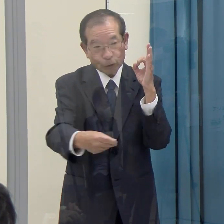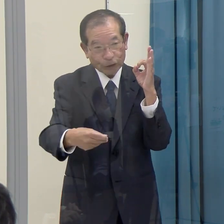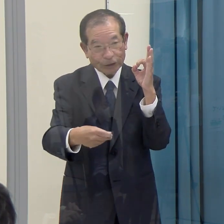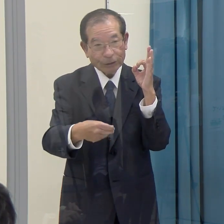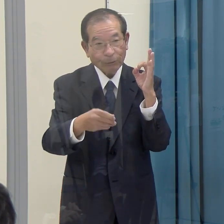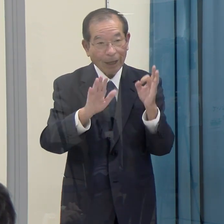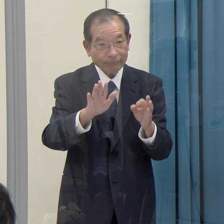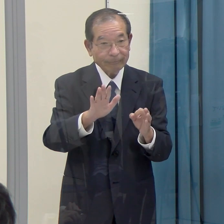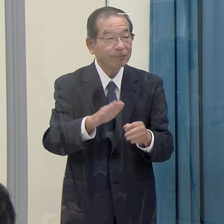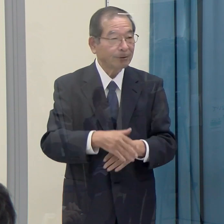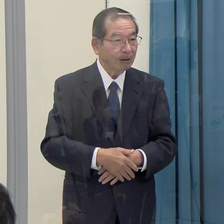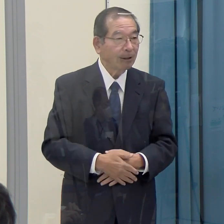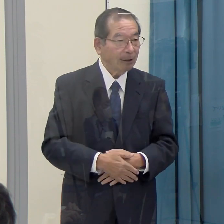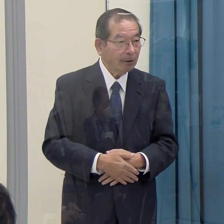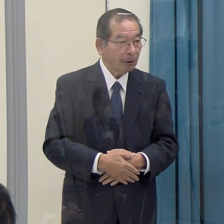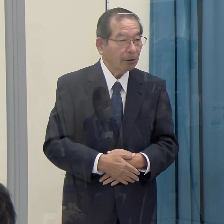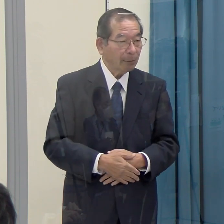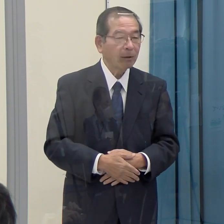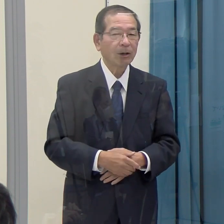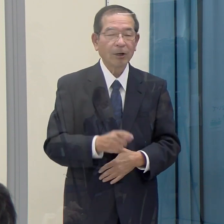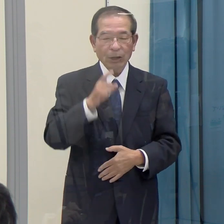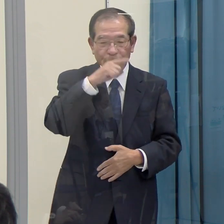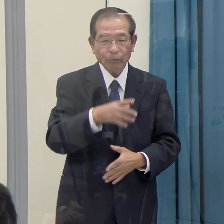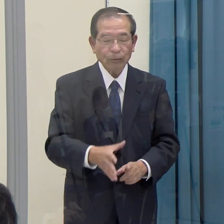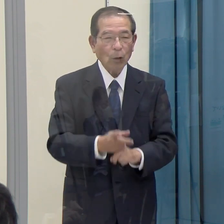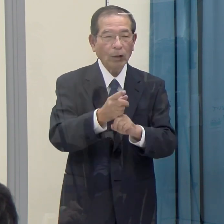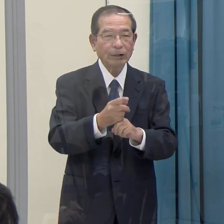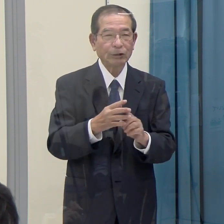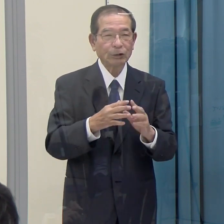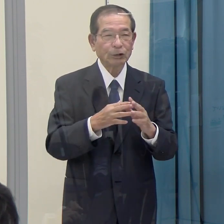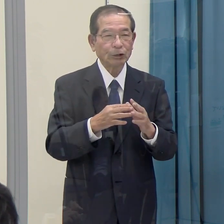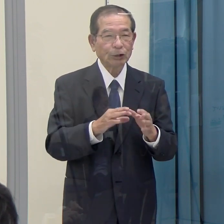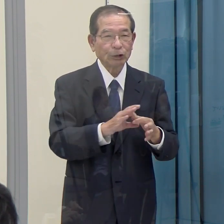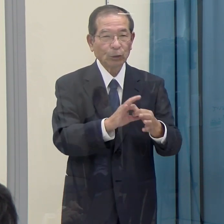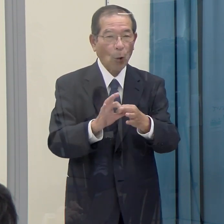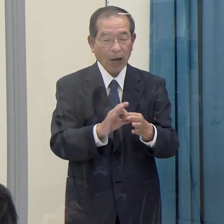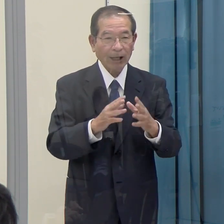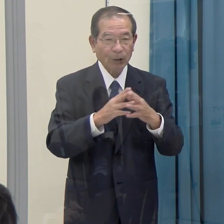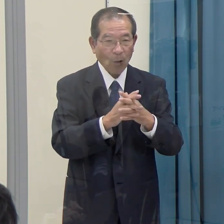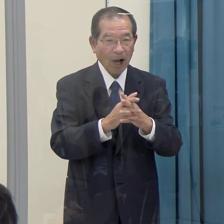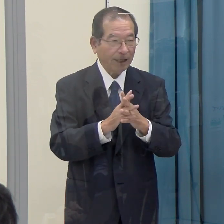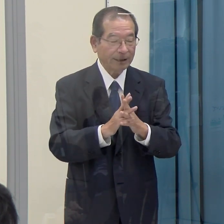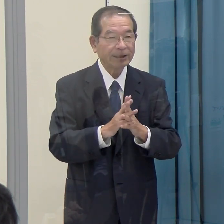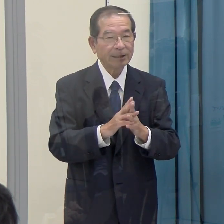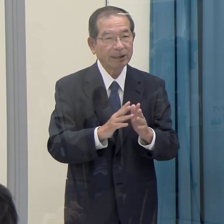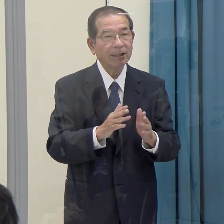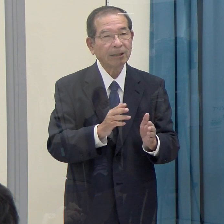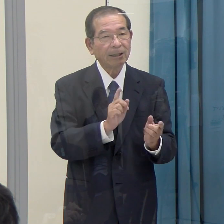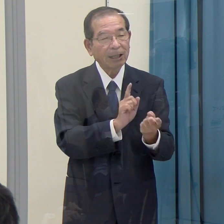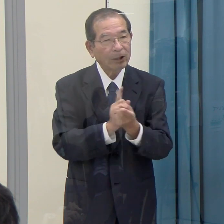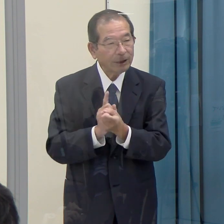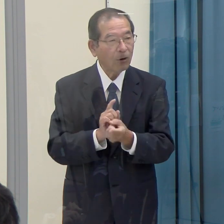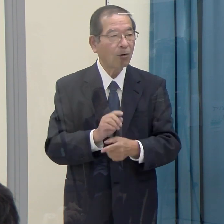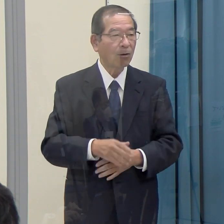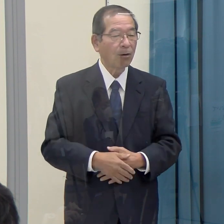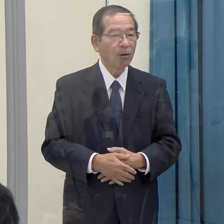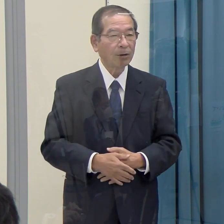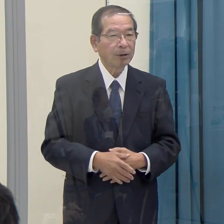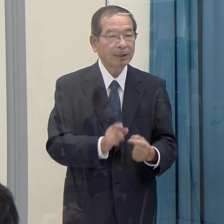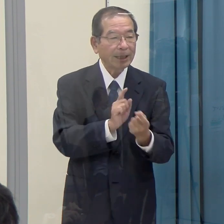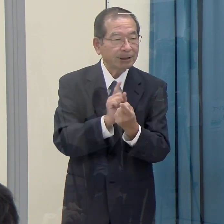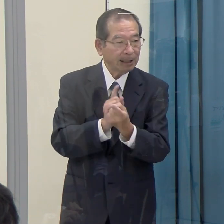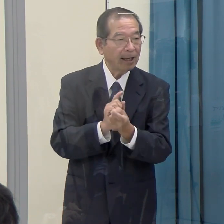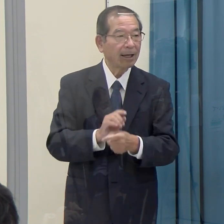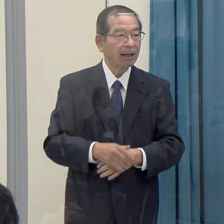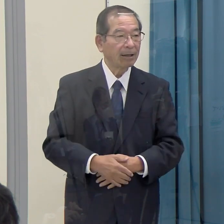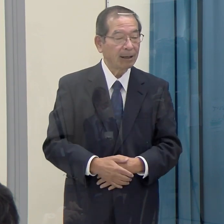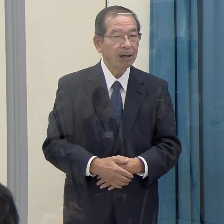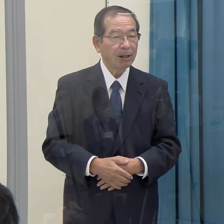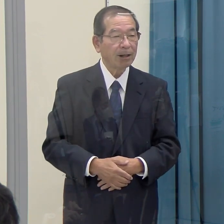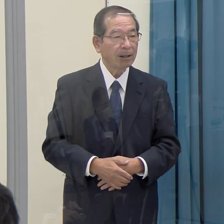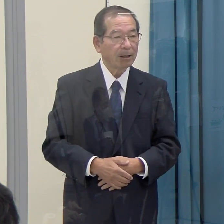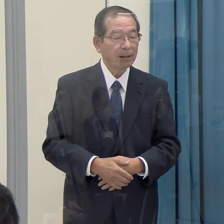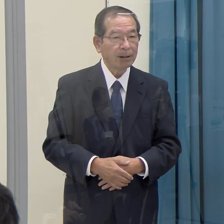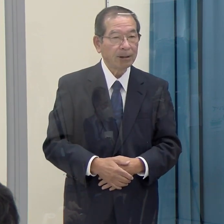例えば旧統一教会系の関連団体など、これまで県の登録制度で登録している事例も出てきていますが、